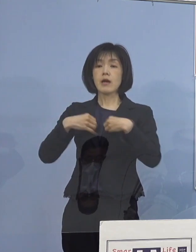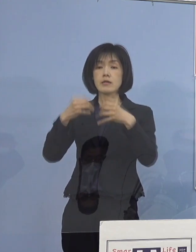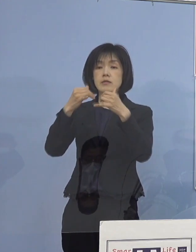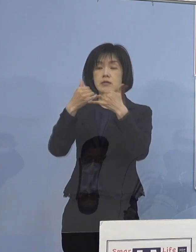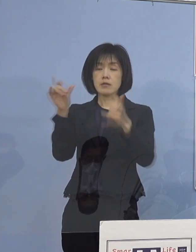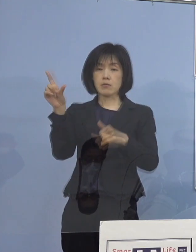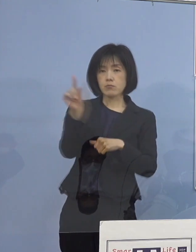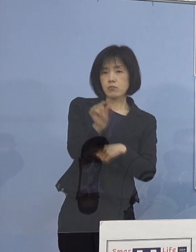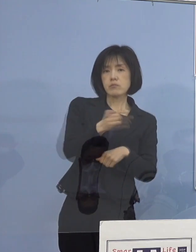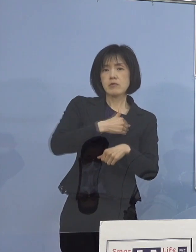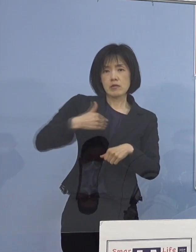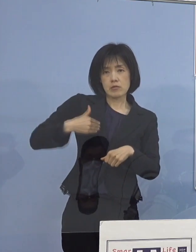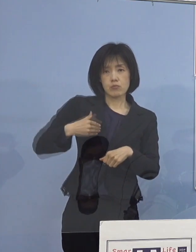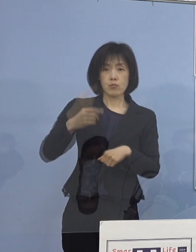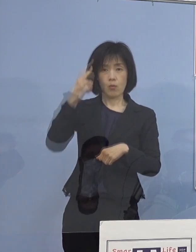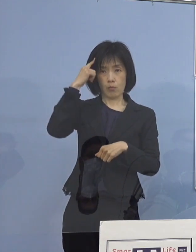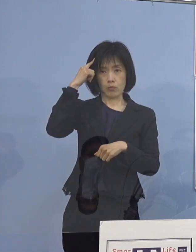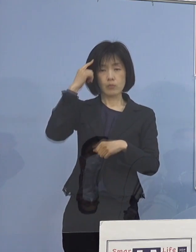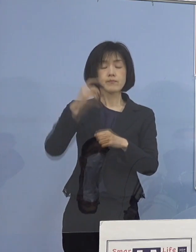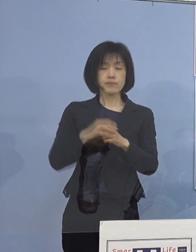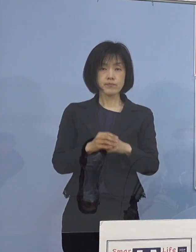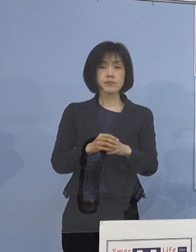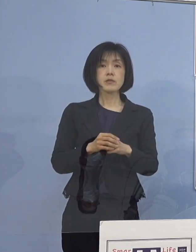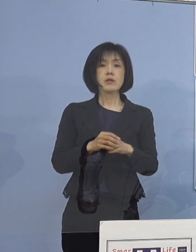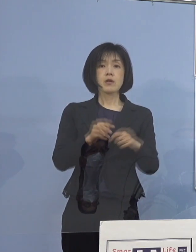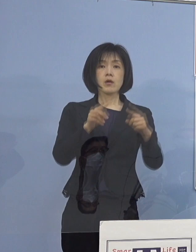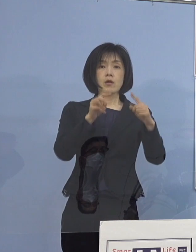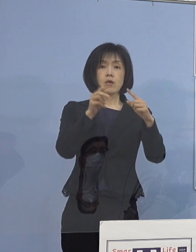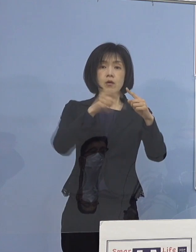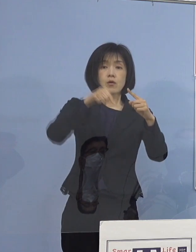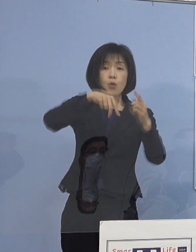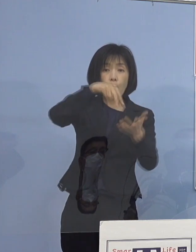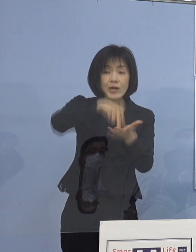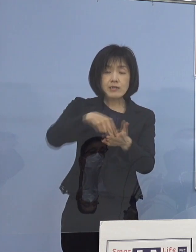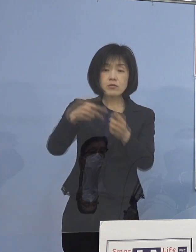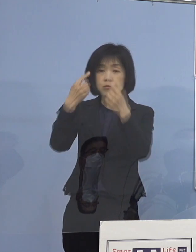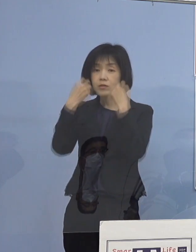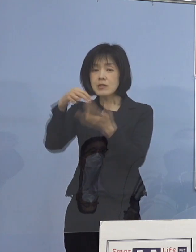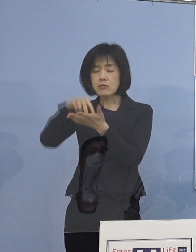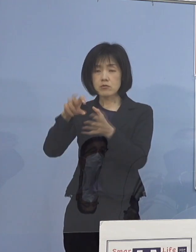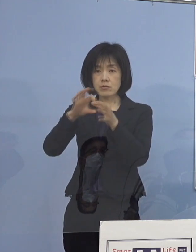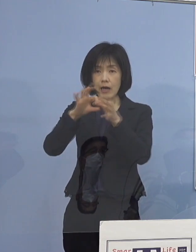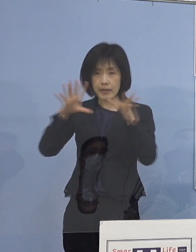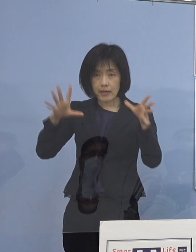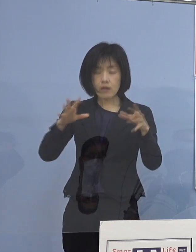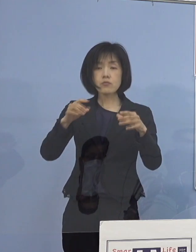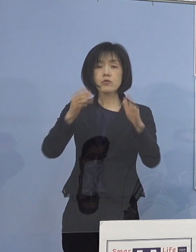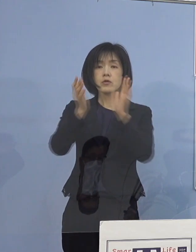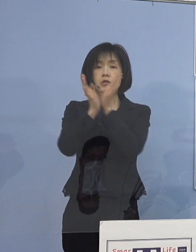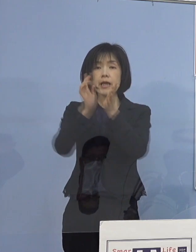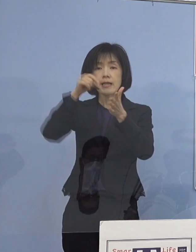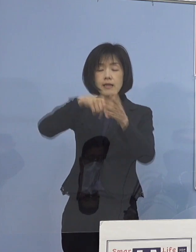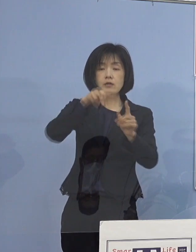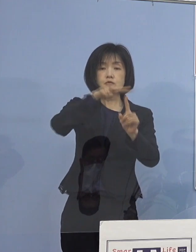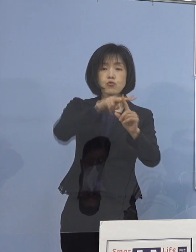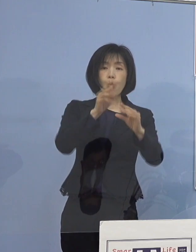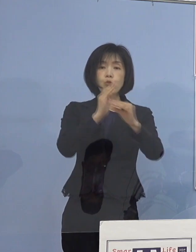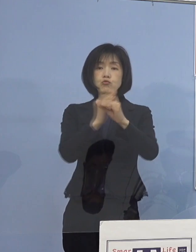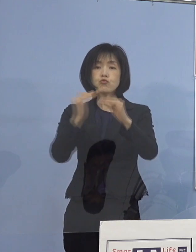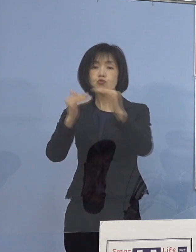そこで現在、公立、私立を問わず 県内の小・中・高・特別支援学校を通じて